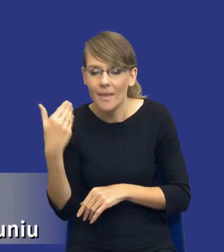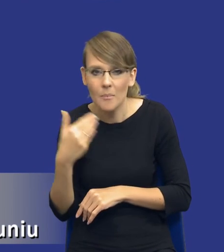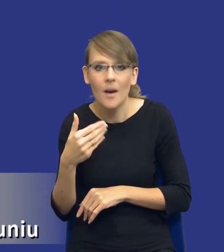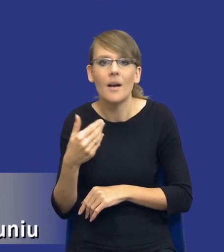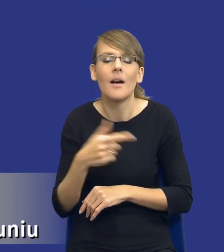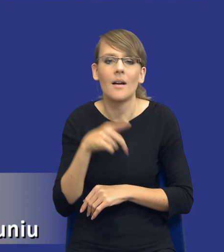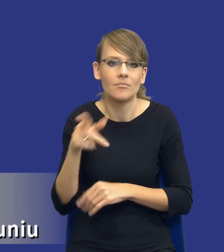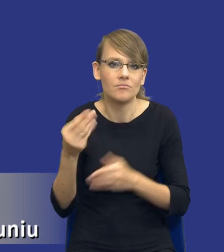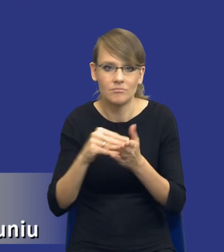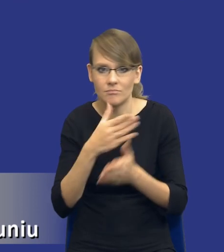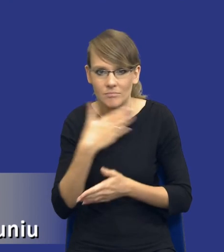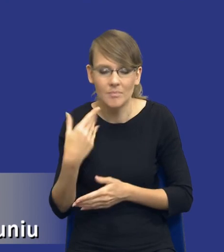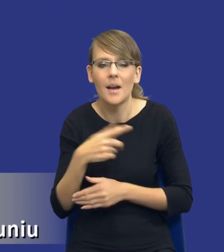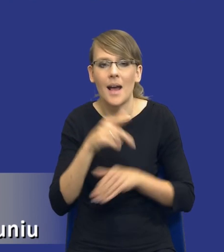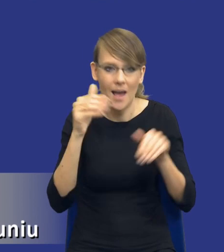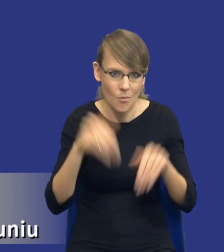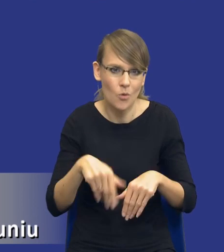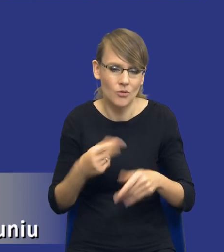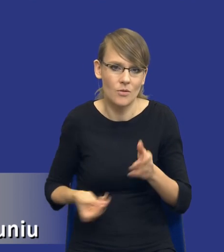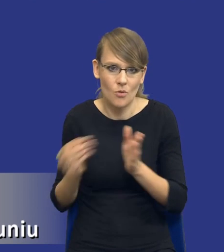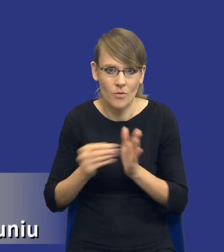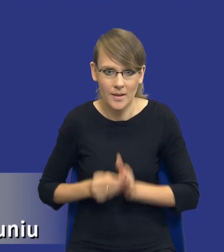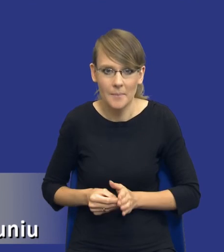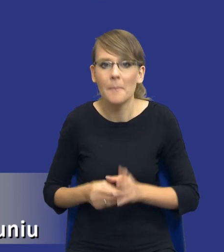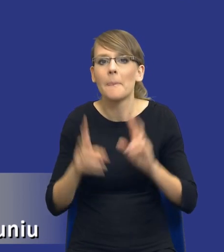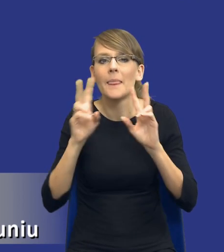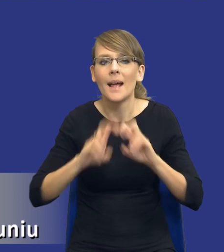które nie zostały w ustawie wymienione. I analiza obejmuje, drodzy Państwo, badania